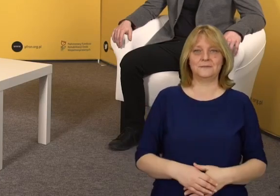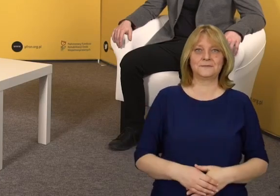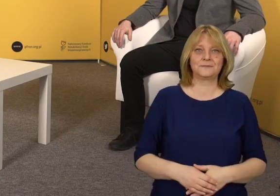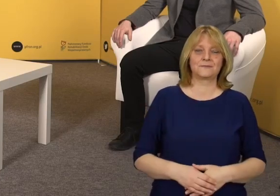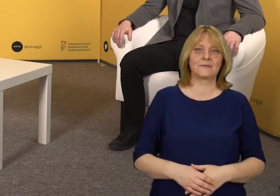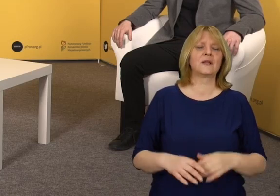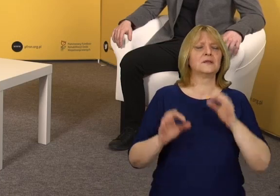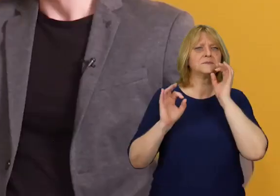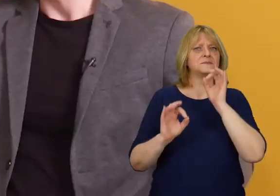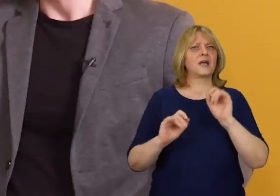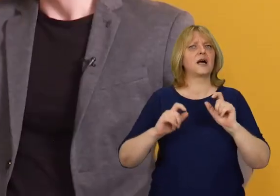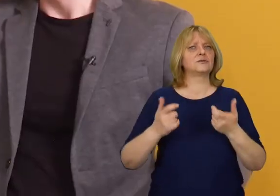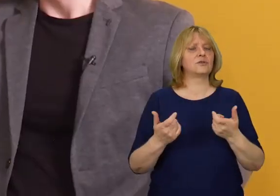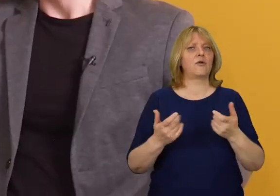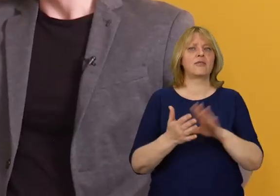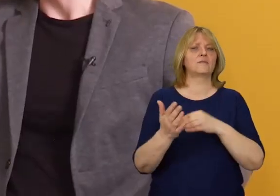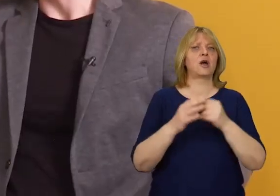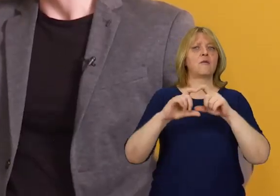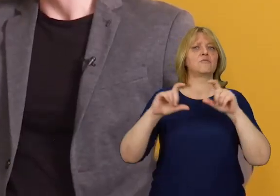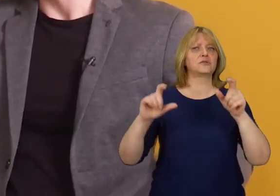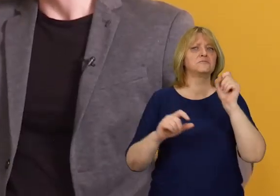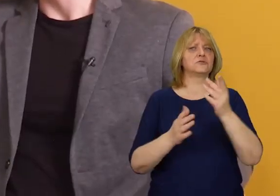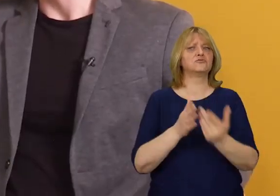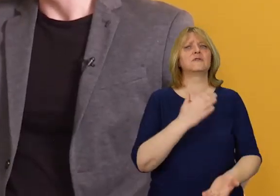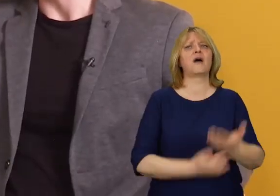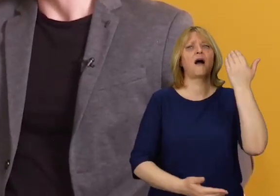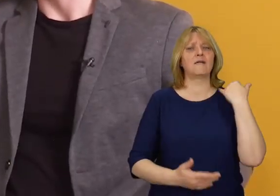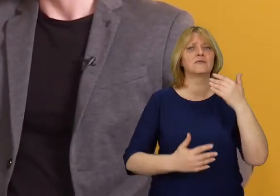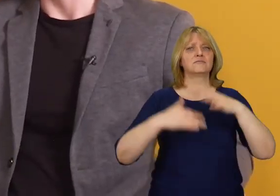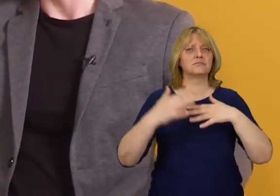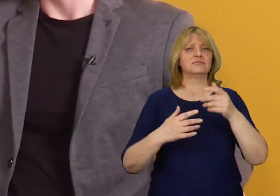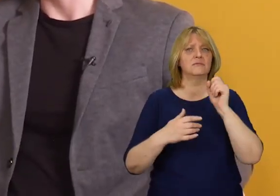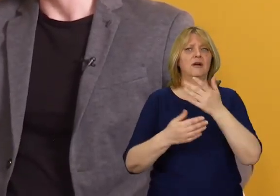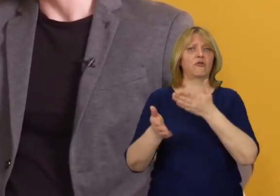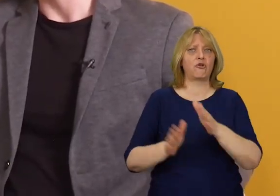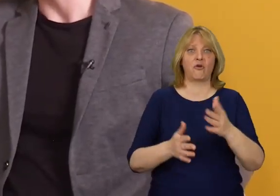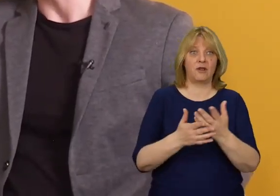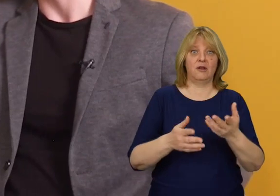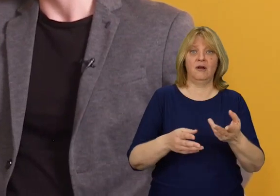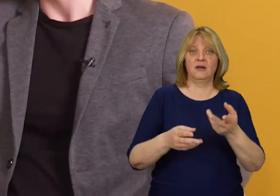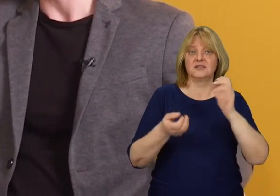Co w takim razie z zaprojektowanymi i istniejącymi już budynkami?